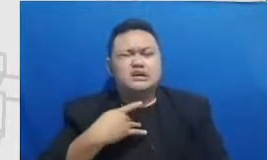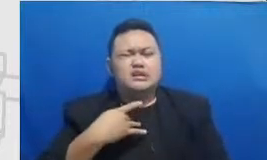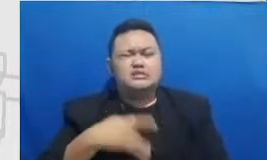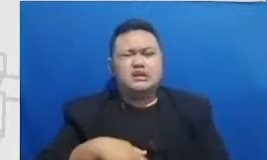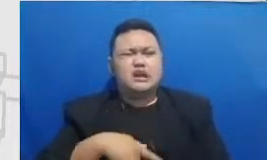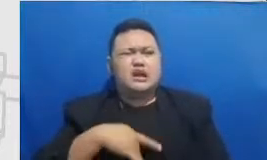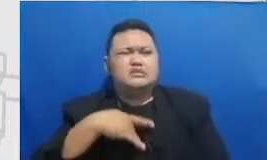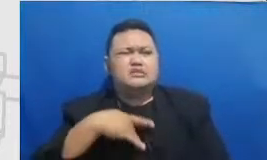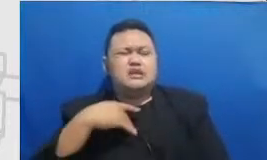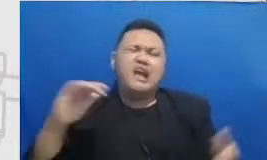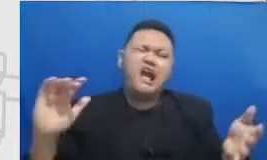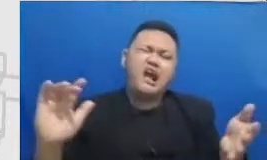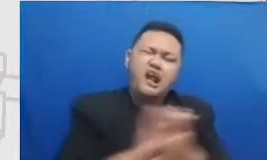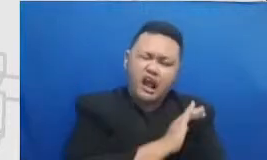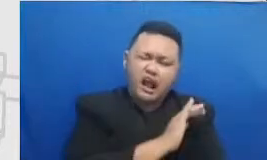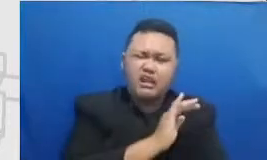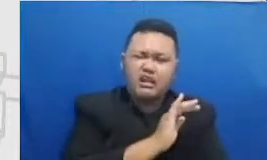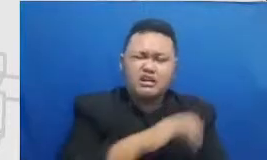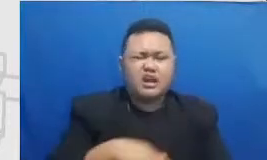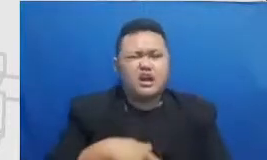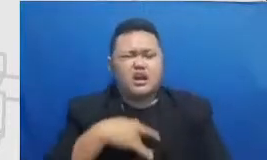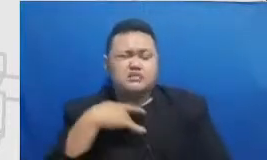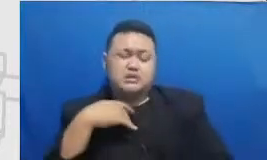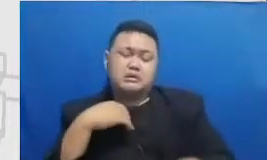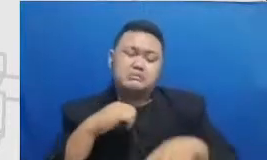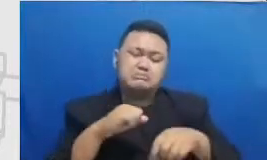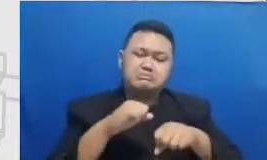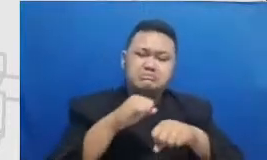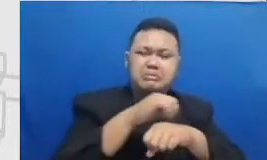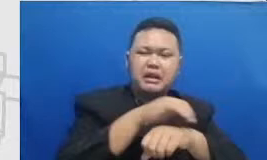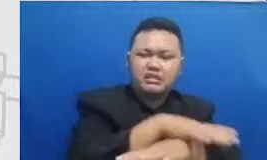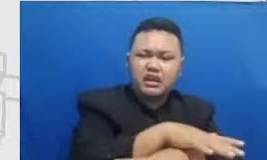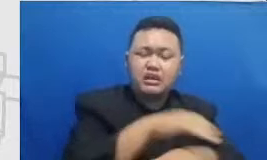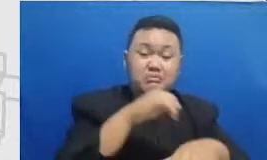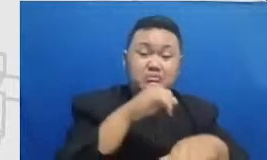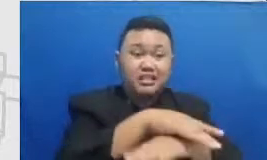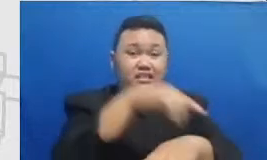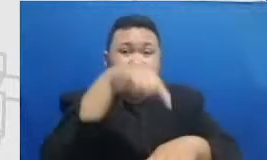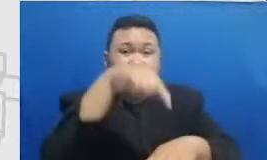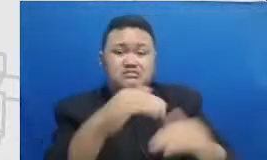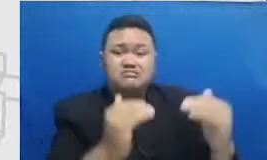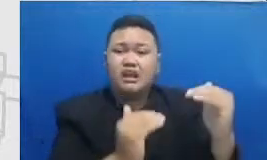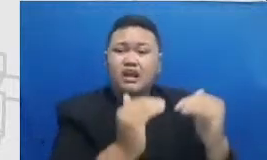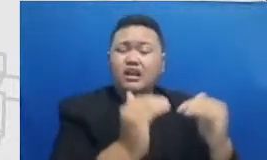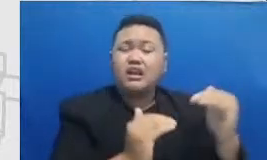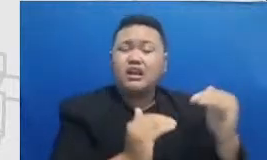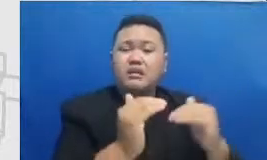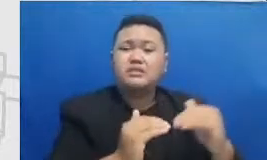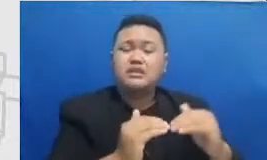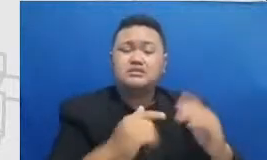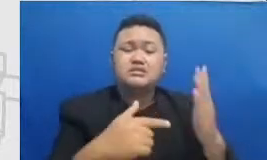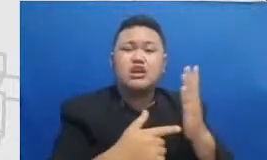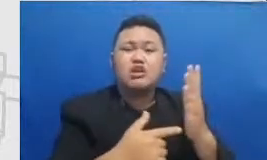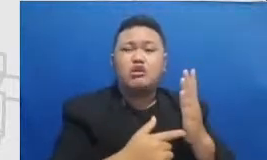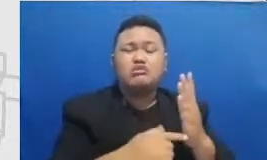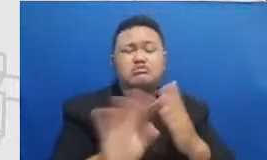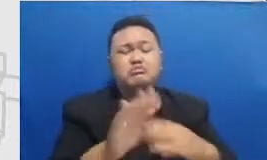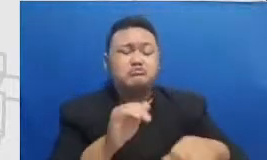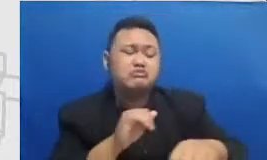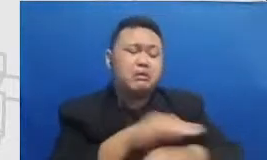mempraktekkan adaptasi teknologi Bapak dan Ibu sedang tidak berdampak saya bisa bilang dari